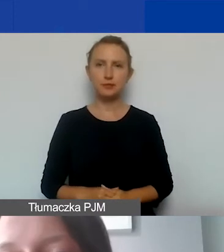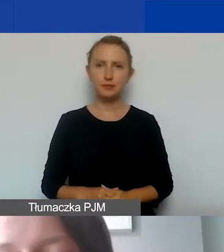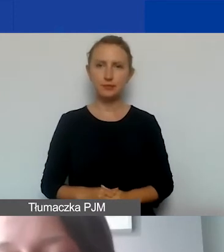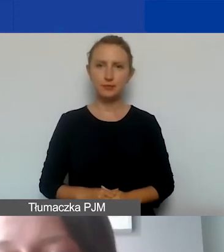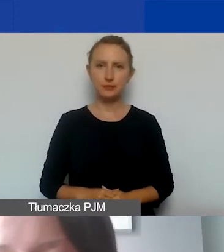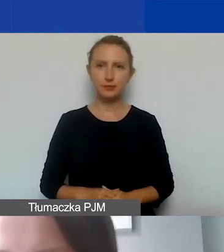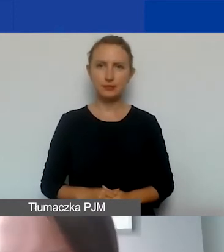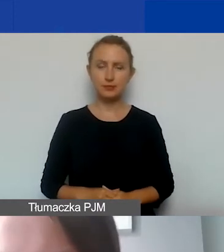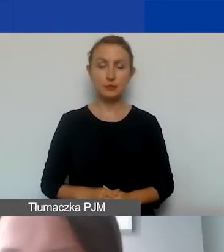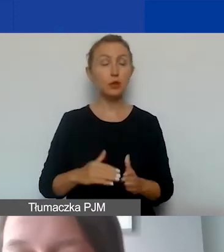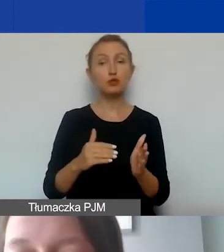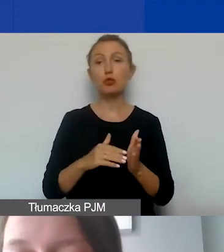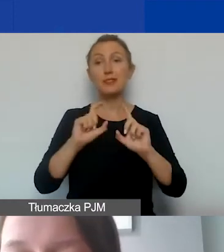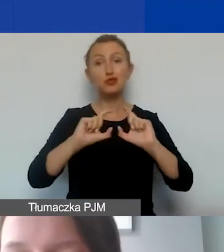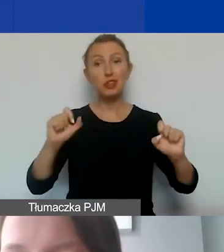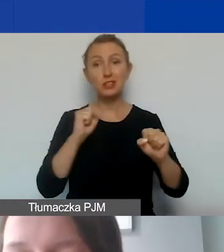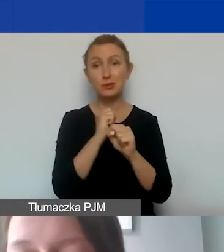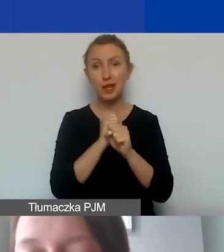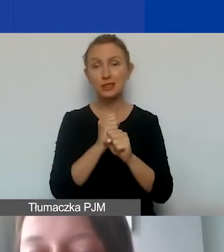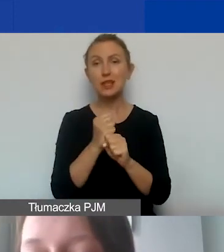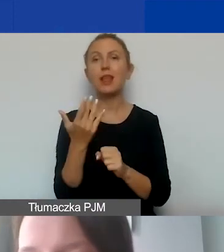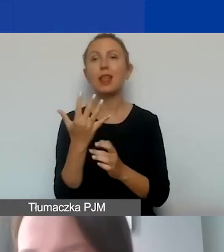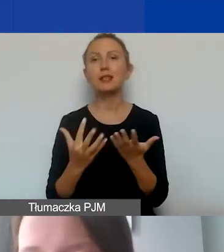muszą określać czas pracy i wysokość wynagrodzenia.